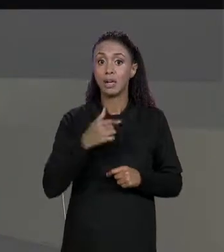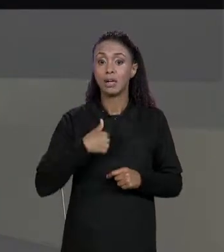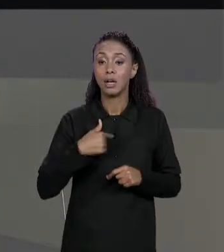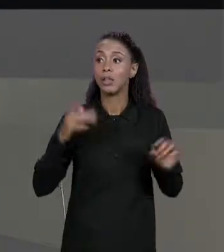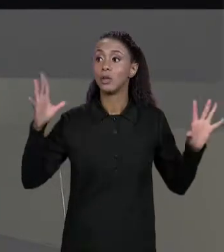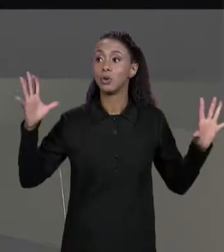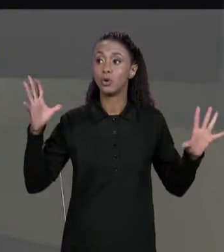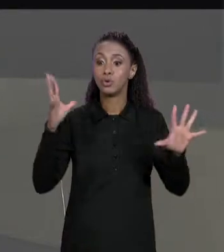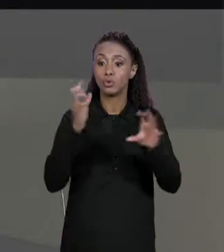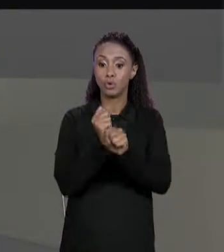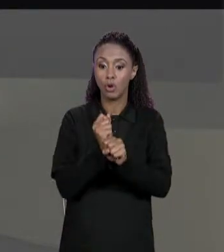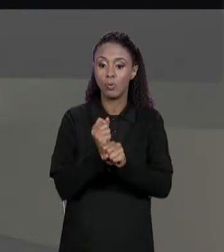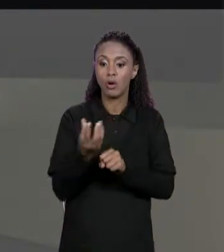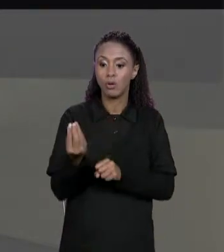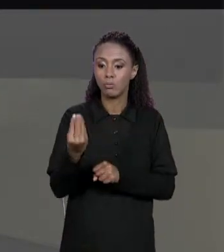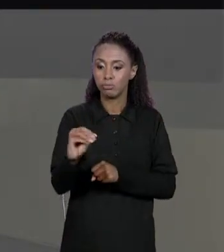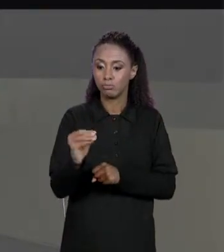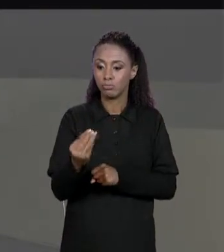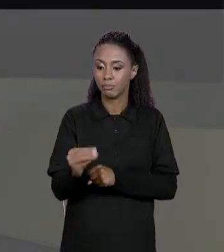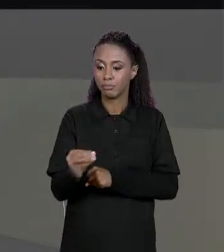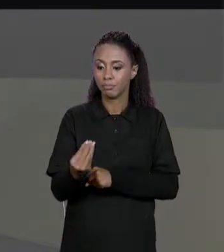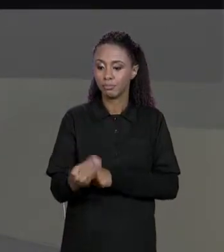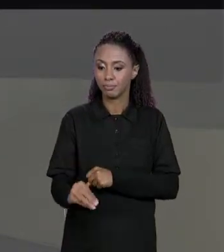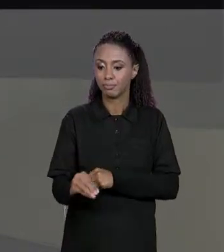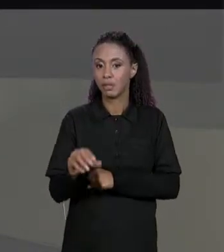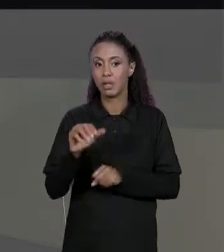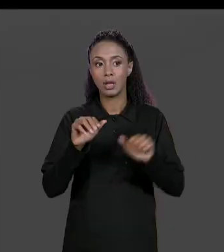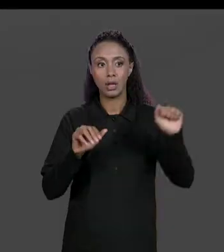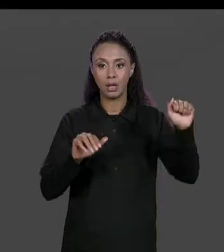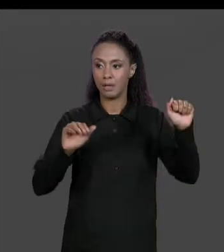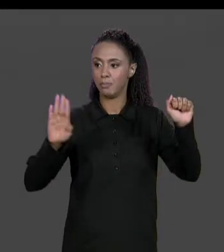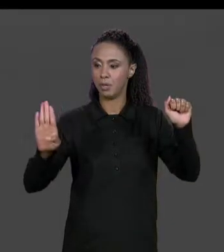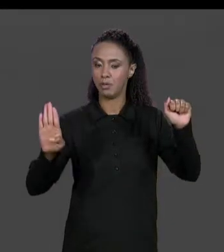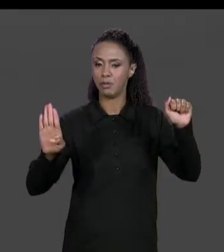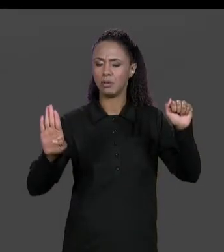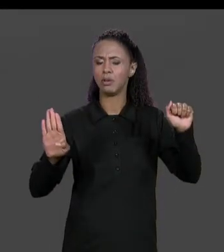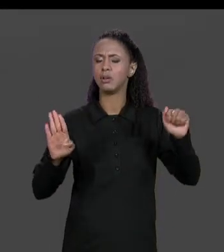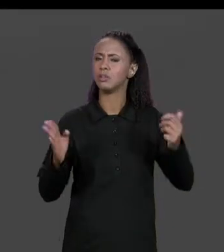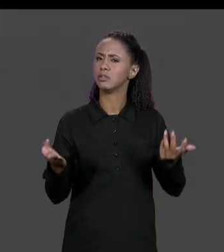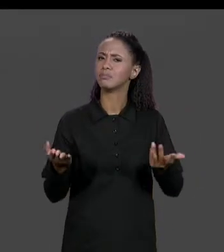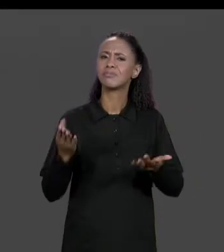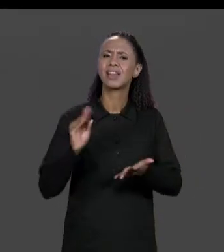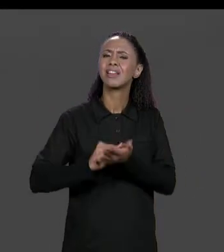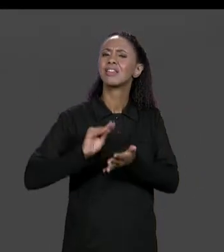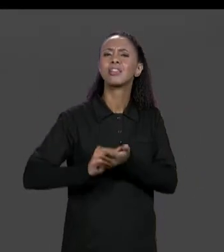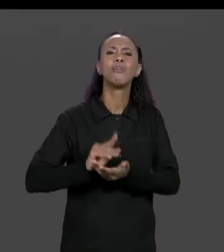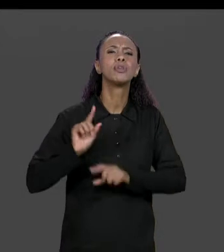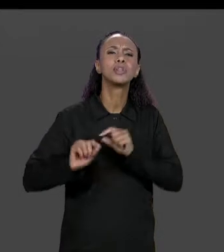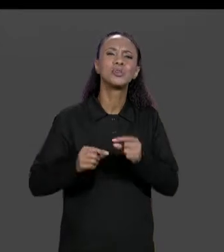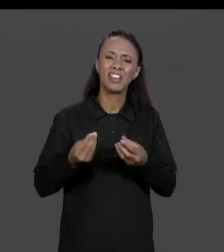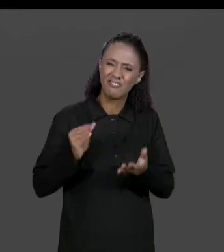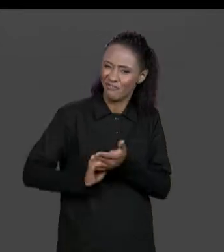MATRIZ "A" E DA MATRIZ "B". O QUE ESTÁ FALTANDO PARA TERMINAR ESSE CÓDIGO? ESTÁ FALTANDO VERIFICAR NO CÓDIGO